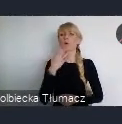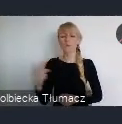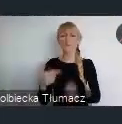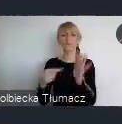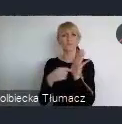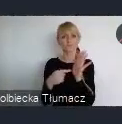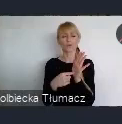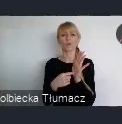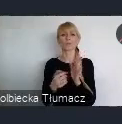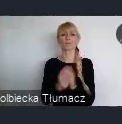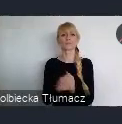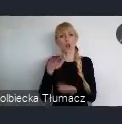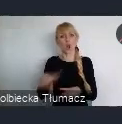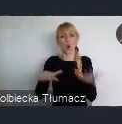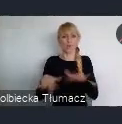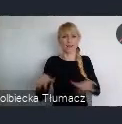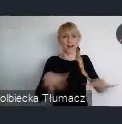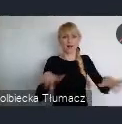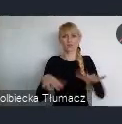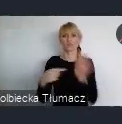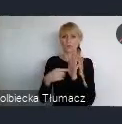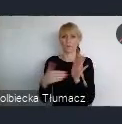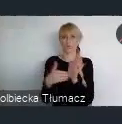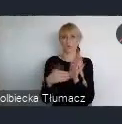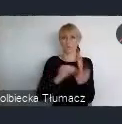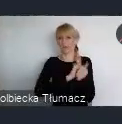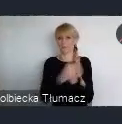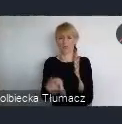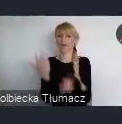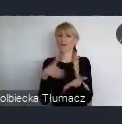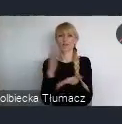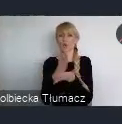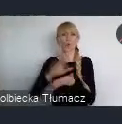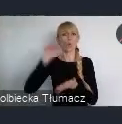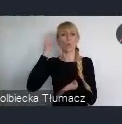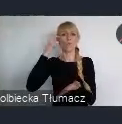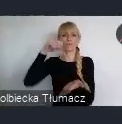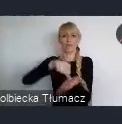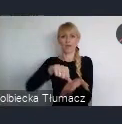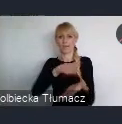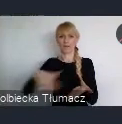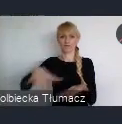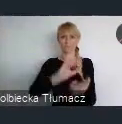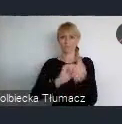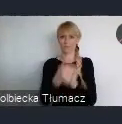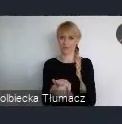No szkoda tutaj to...zwracał na to uwagę Pan Dyrektor, że trochę to zatracamy